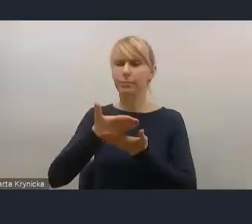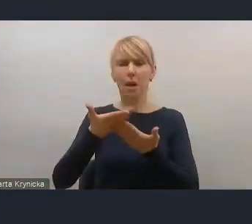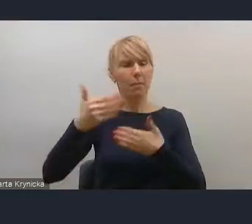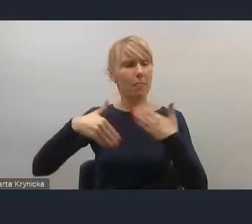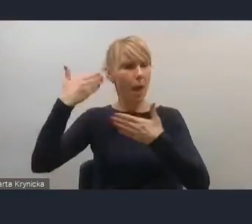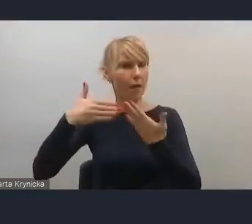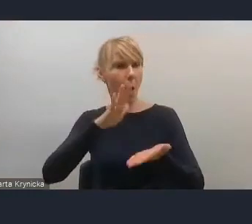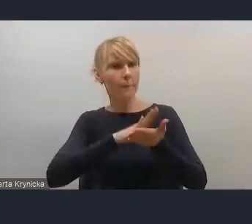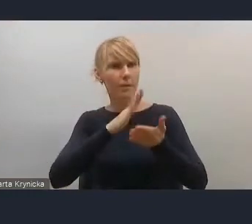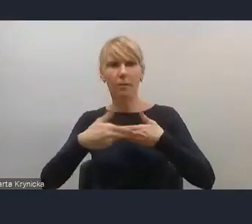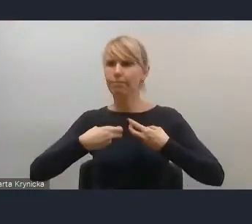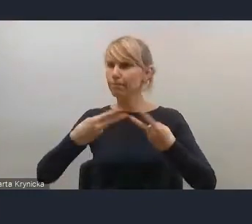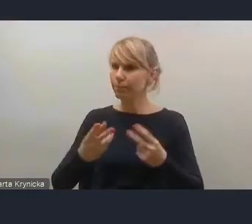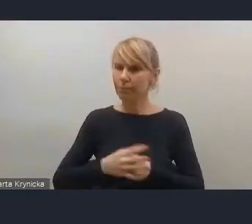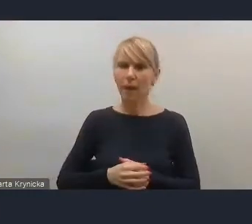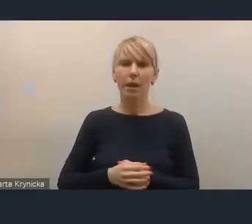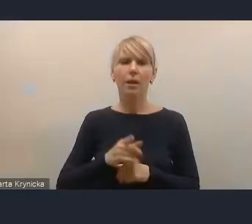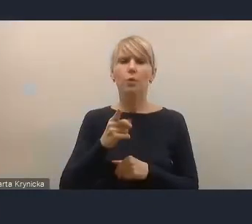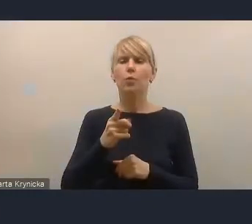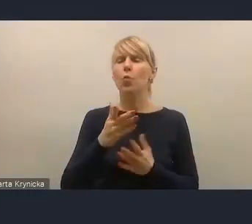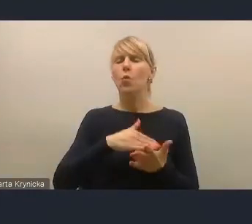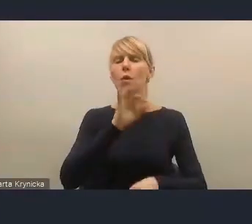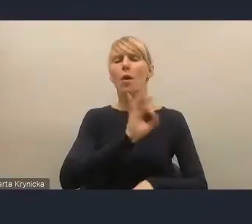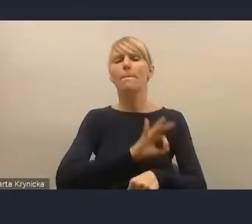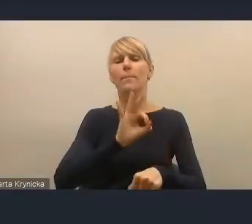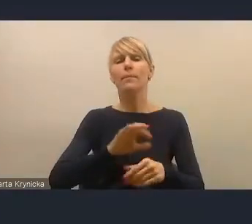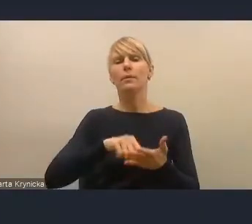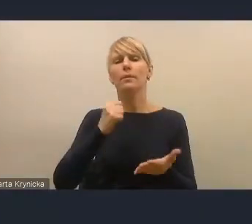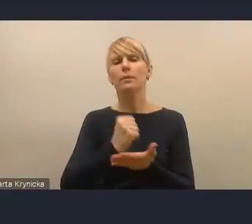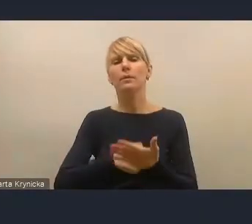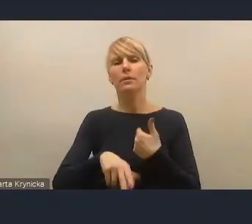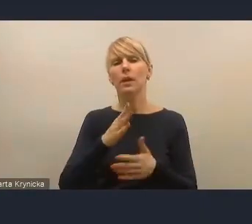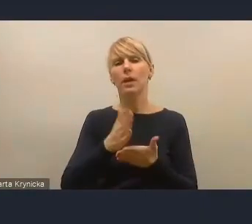dotyczącymi przedstawianego projektu dokumentu Krajowej Polityki Miejskiej,